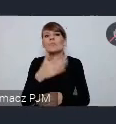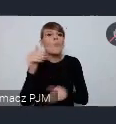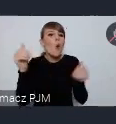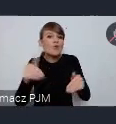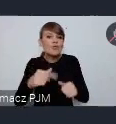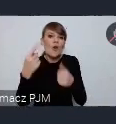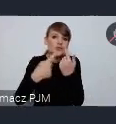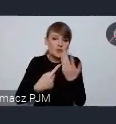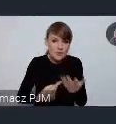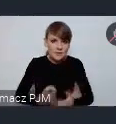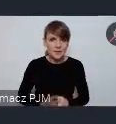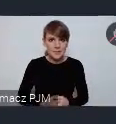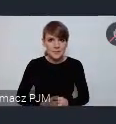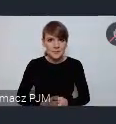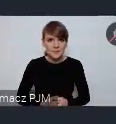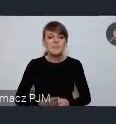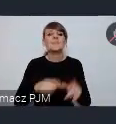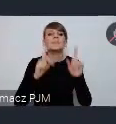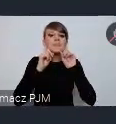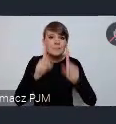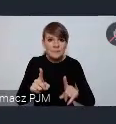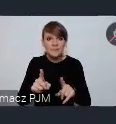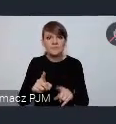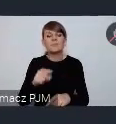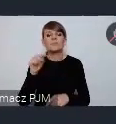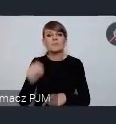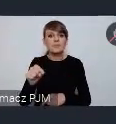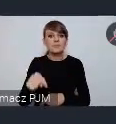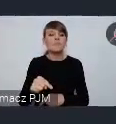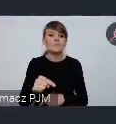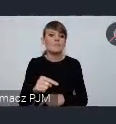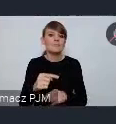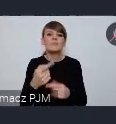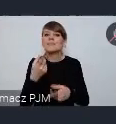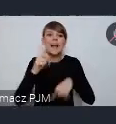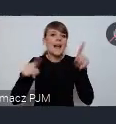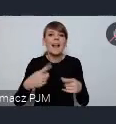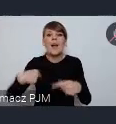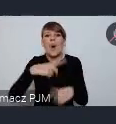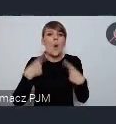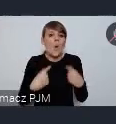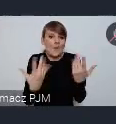To tak naprawdę od decyzji ile nas będzie zależy też wielkość tej przestrzeni. Chcę dodać, że